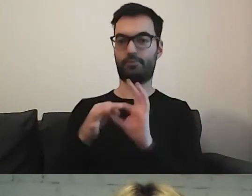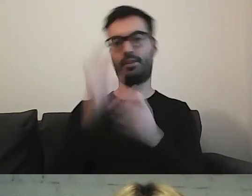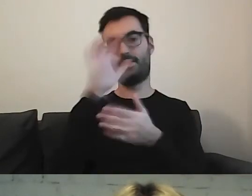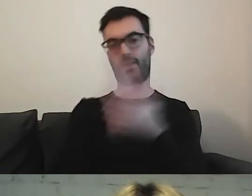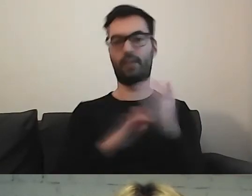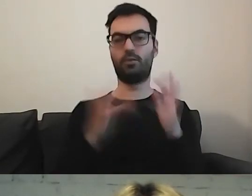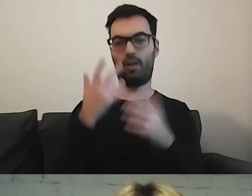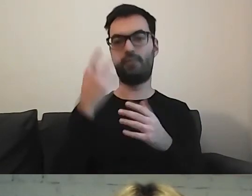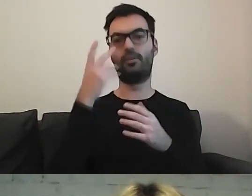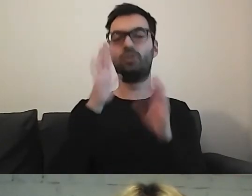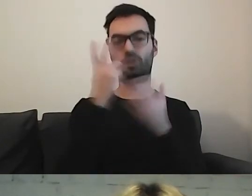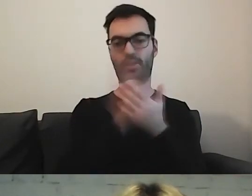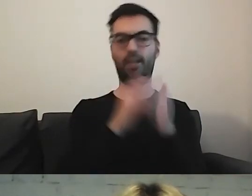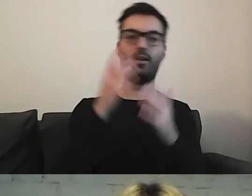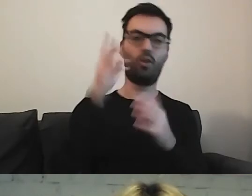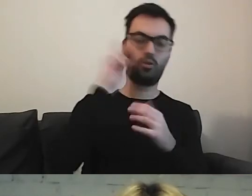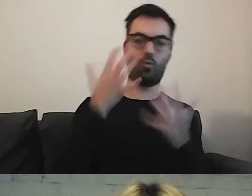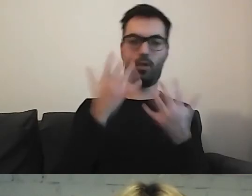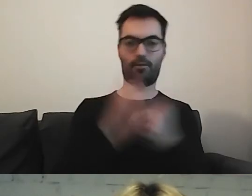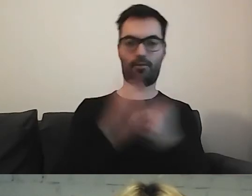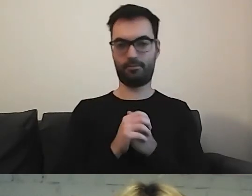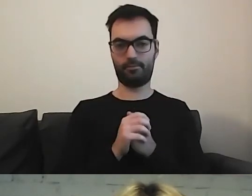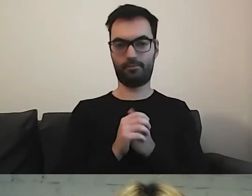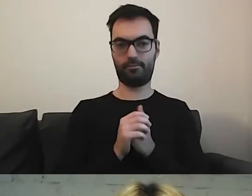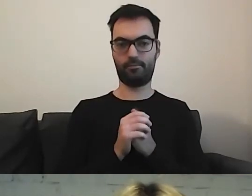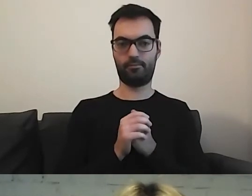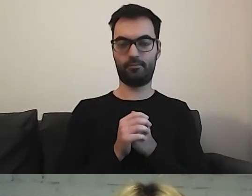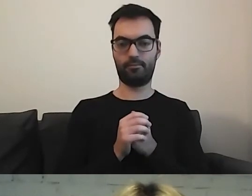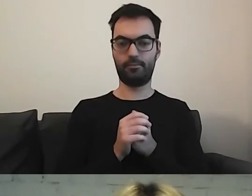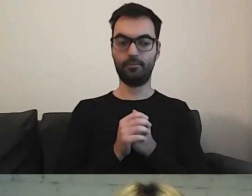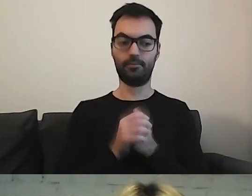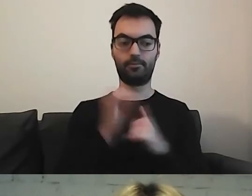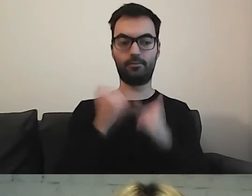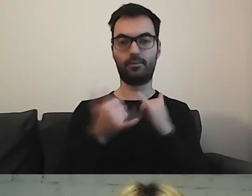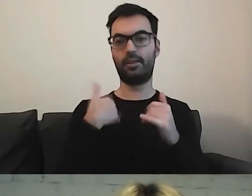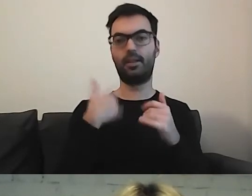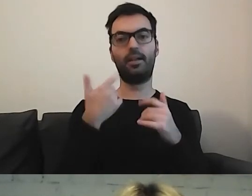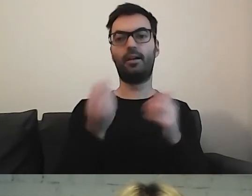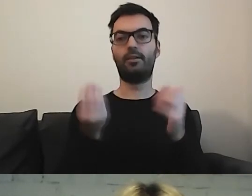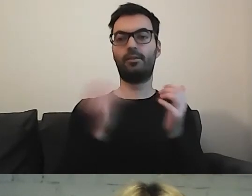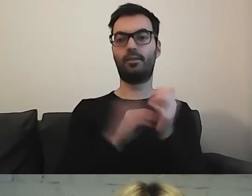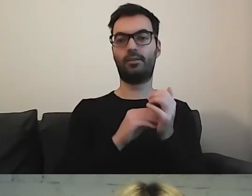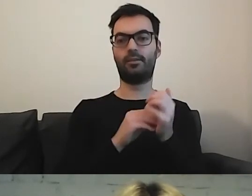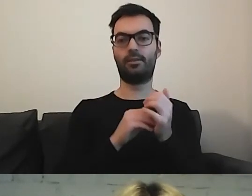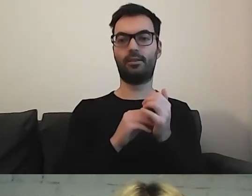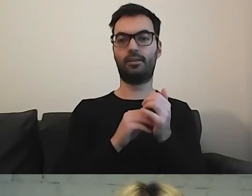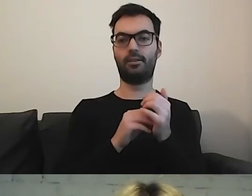Oczywiście umieszczanie przekładów przy konkretnych artykułach